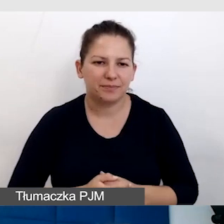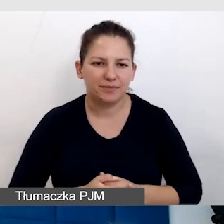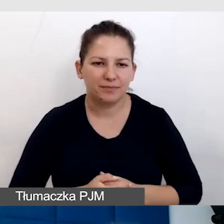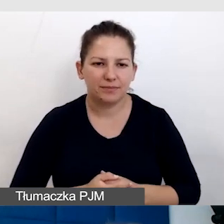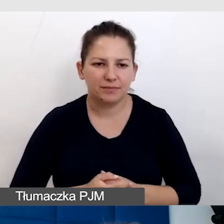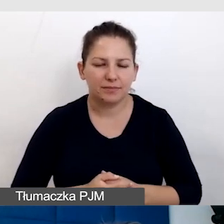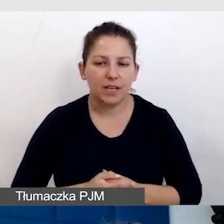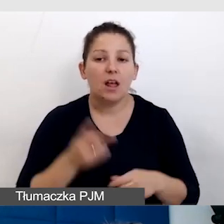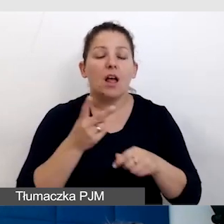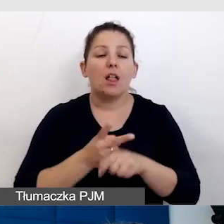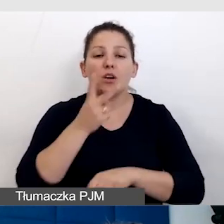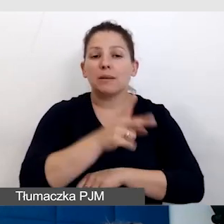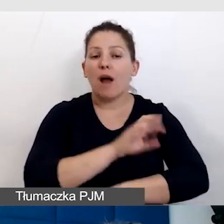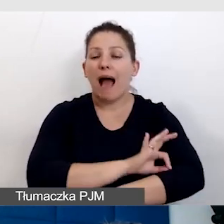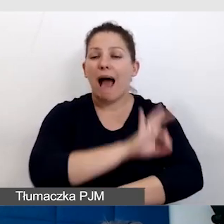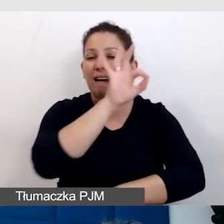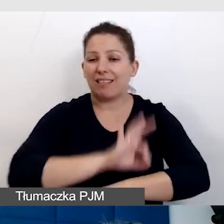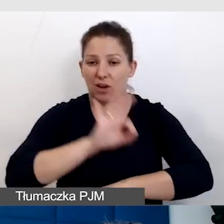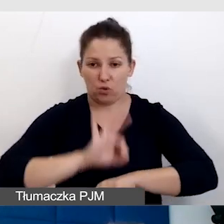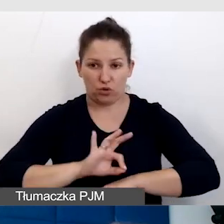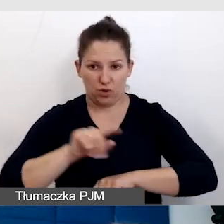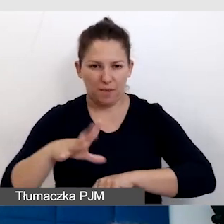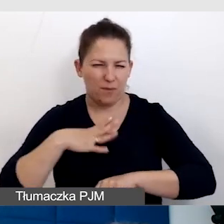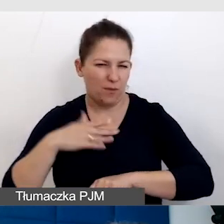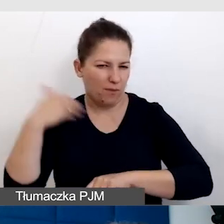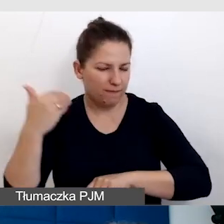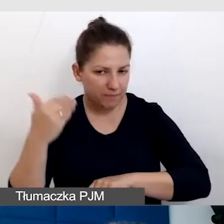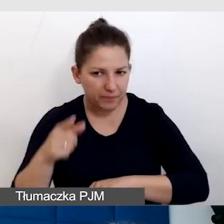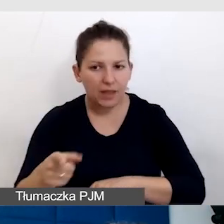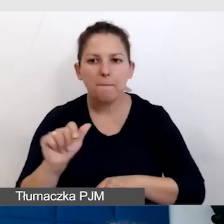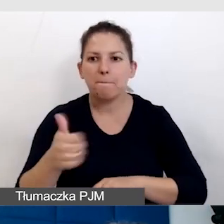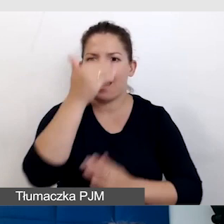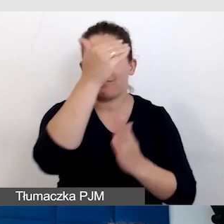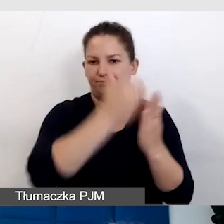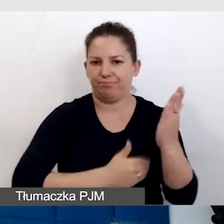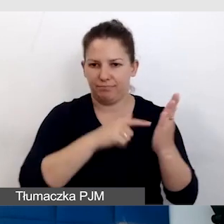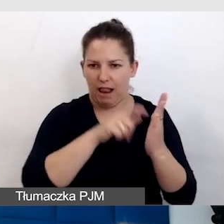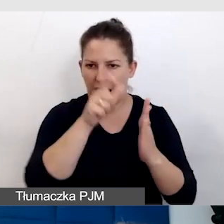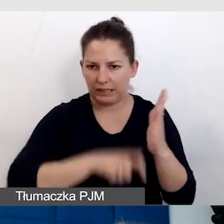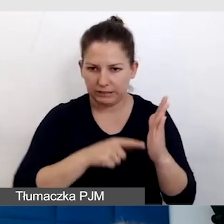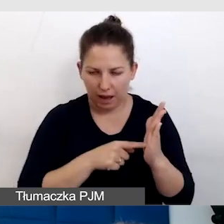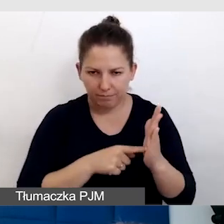Dostępność architektoniczna, która padła, jest pierwsza na liście kontrolnej, jest ważna,